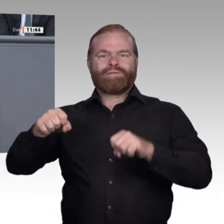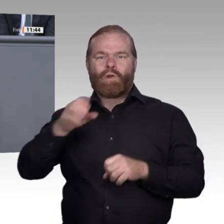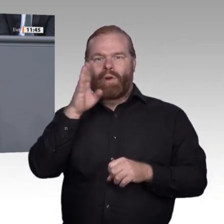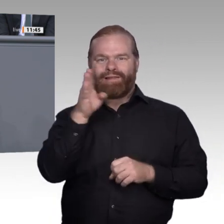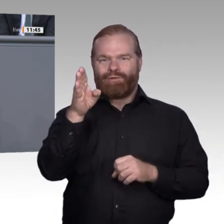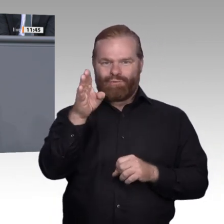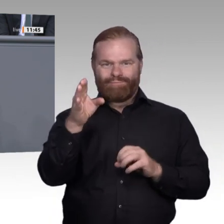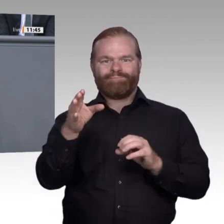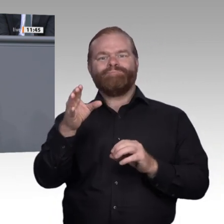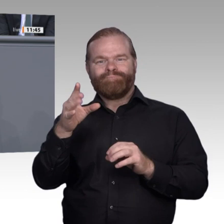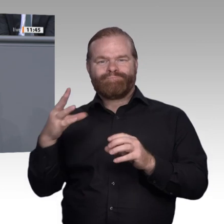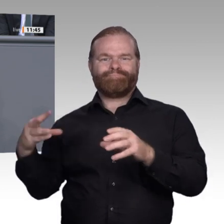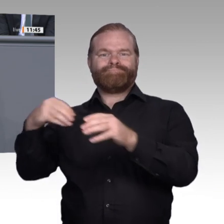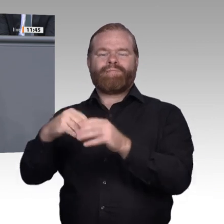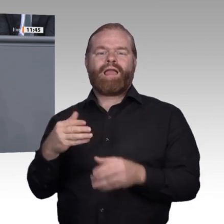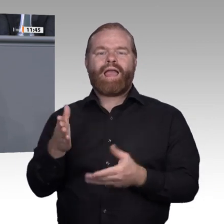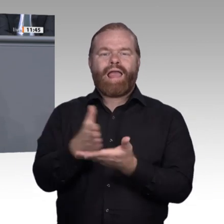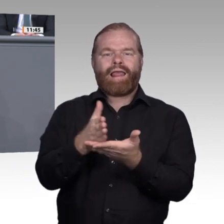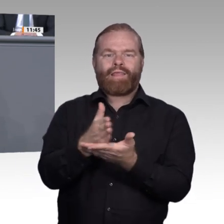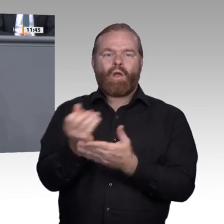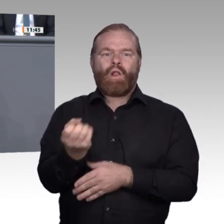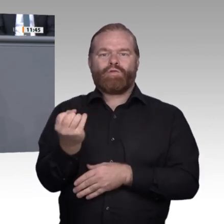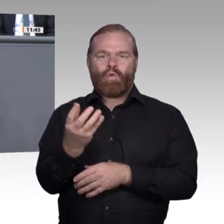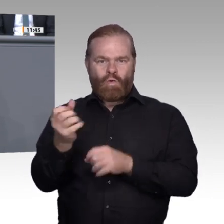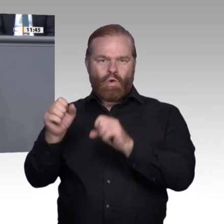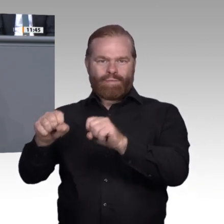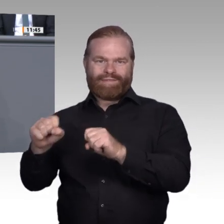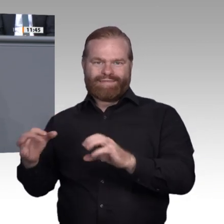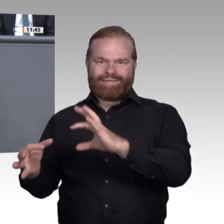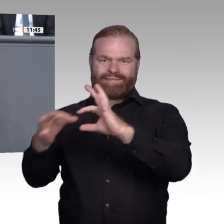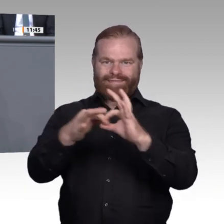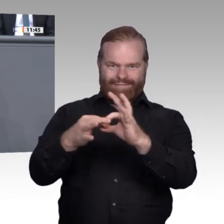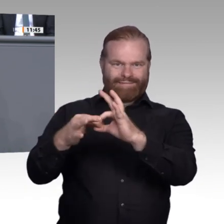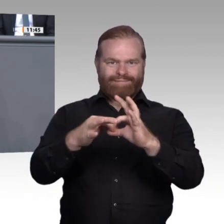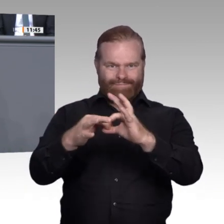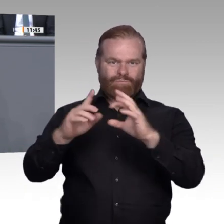umgesetzt. Dabei hat der Bund die Möglichkeit, in Berufen, in denen er selbst die Rahmenlehrpläne